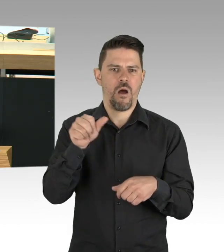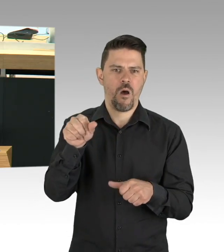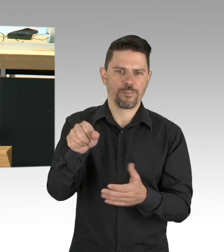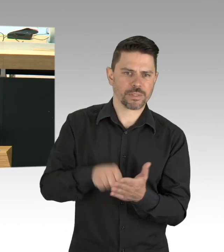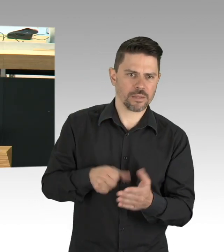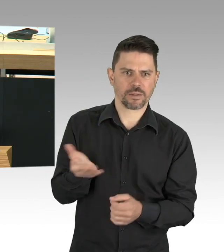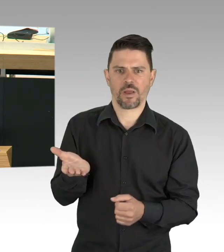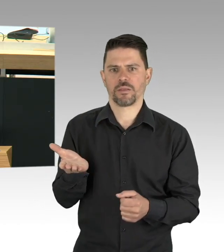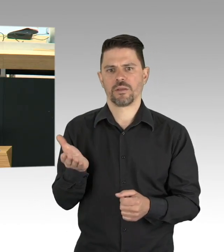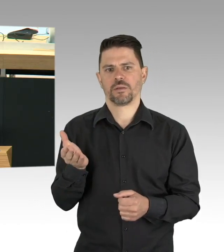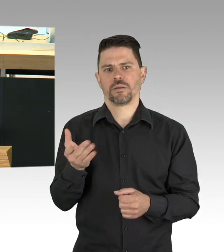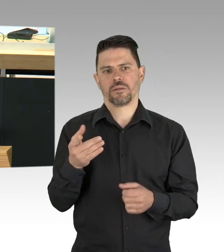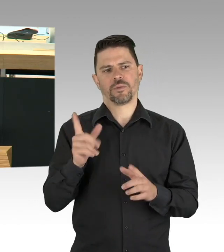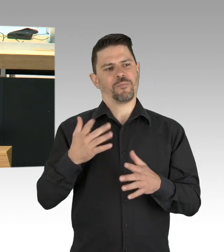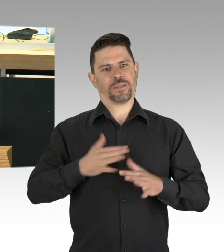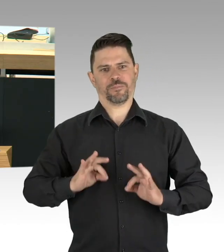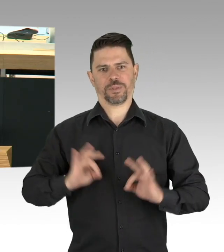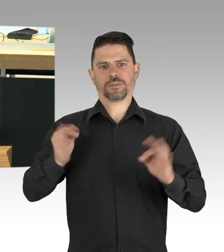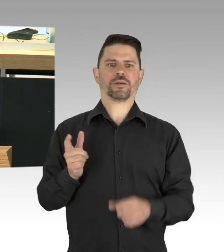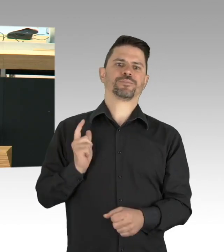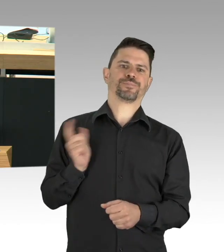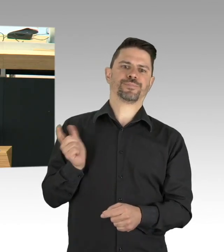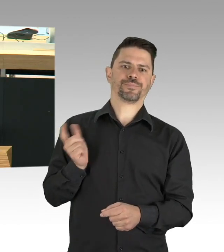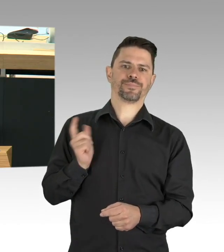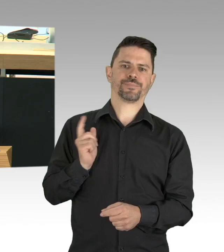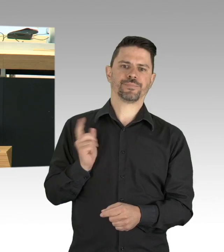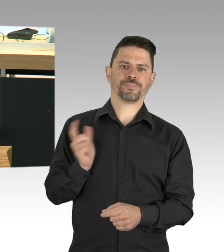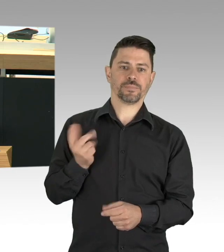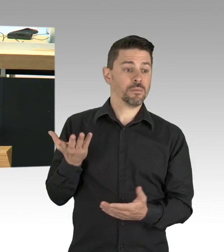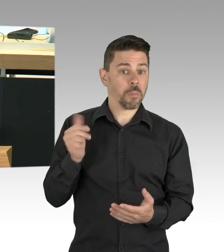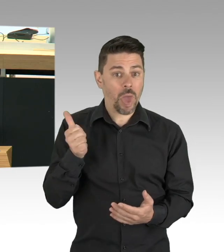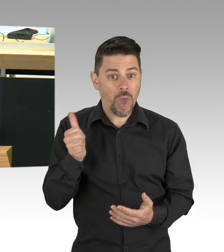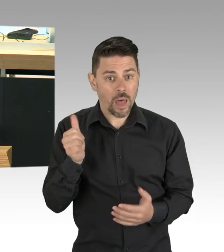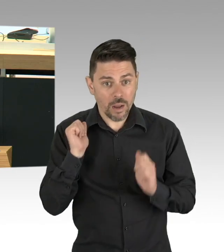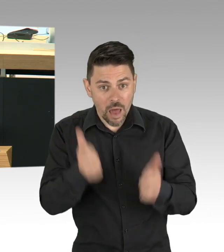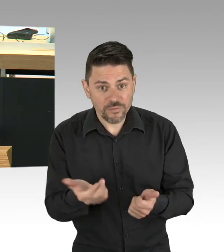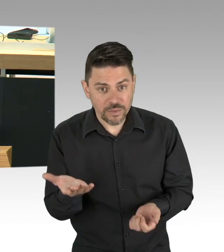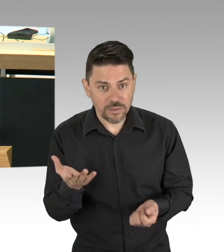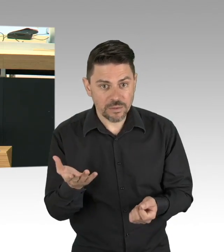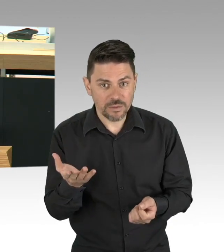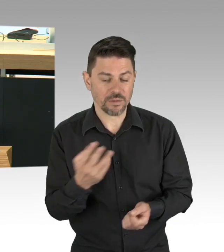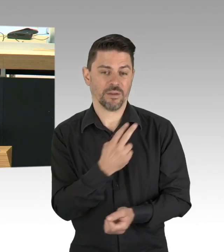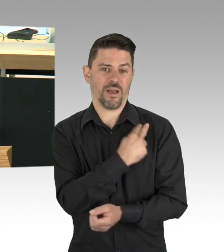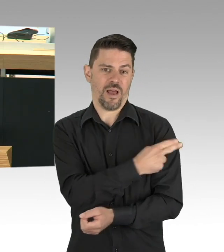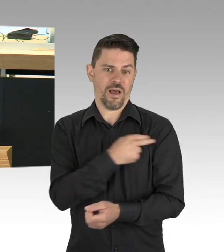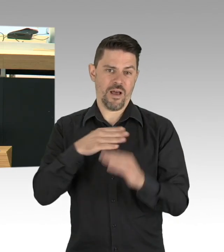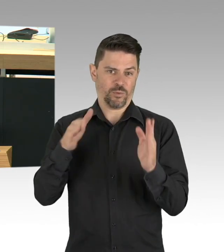das sich strukturelle Prävention nennt und gegen ein Virus entwickelt wurde, das vor 40 Jahren die Welt erschreckte und veränderte,